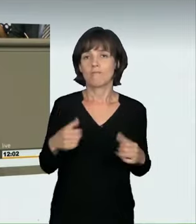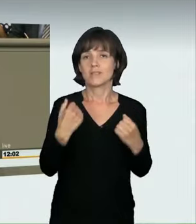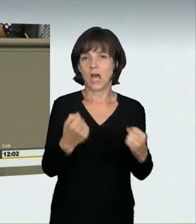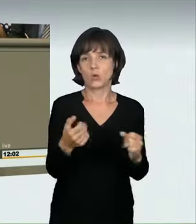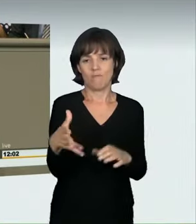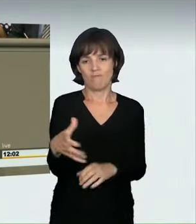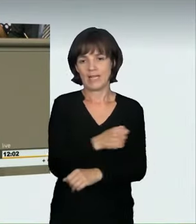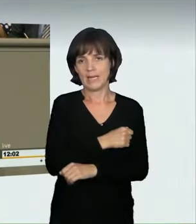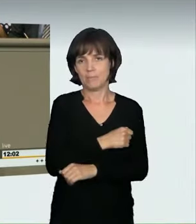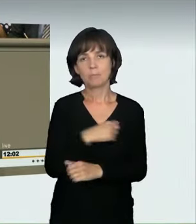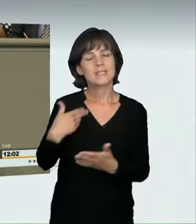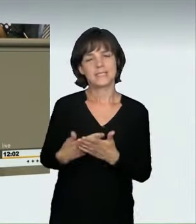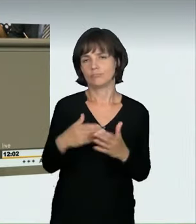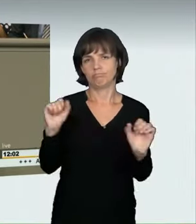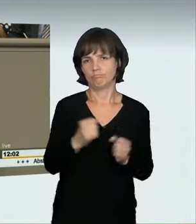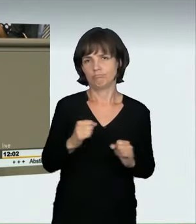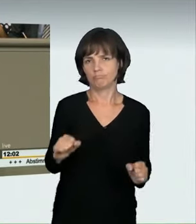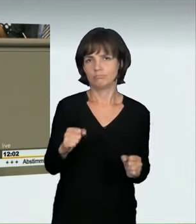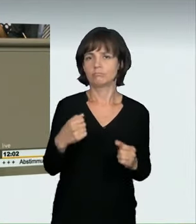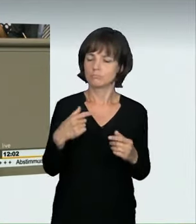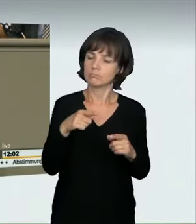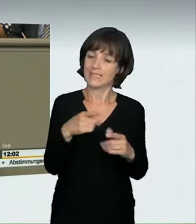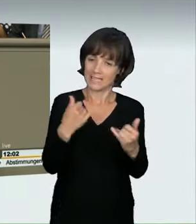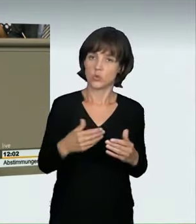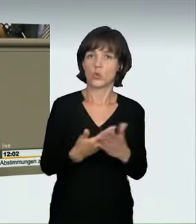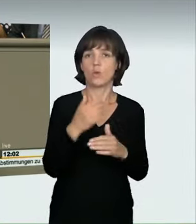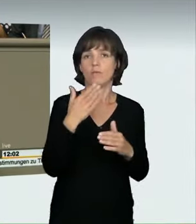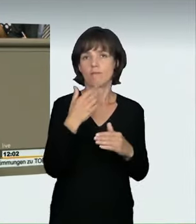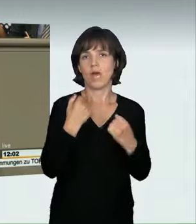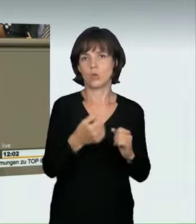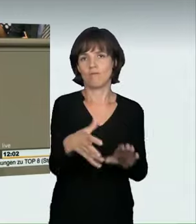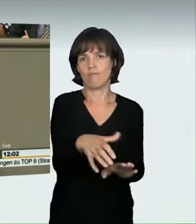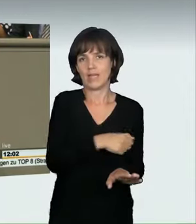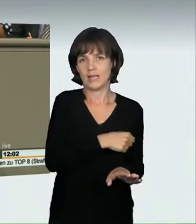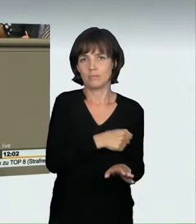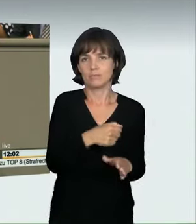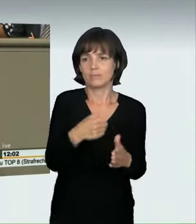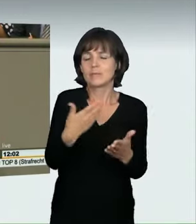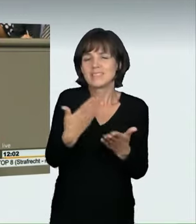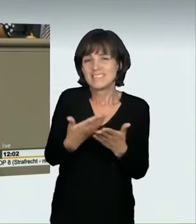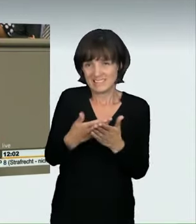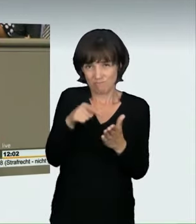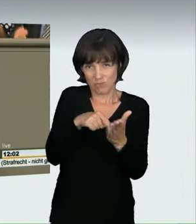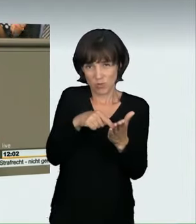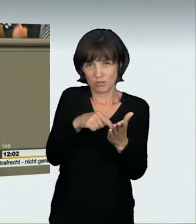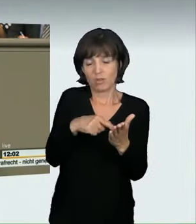was eben bisher nicht so einfach möglich war. Deswegen ist das, glaube ich, ein ganz wesentliches Signal. Auch aus der Anhörung ergab sich ja,